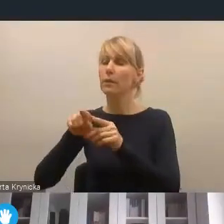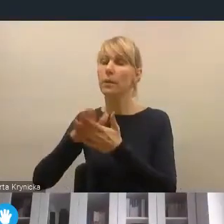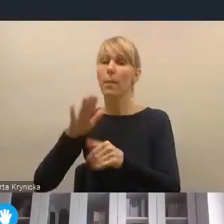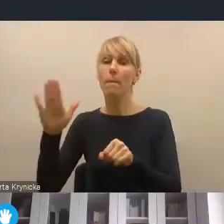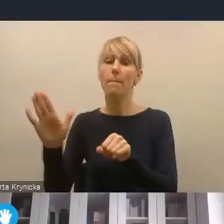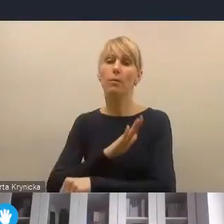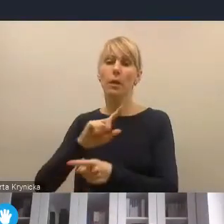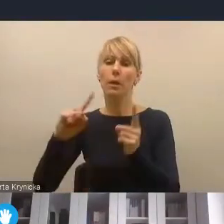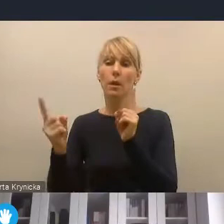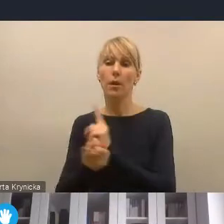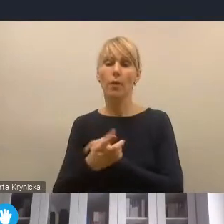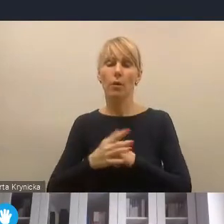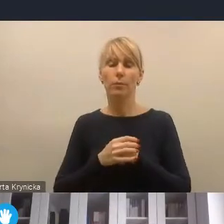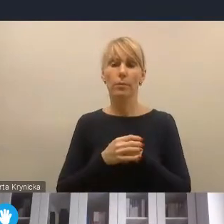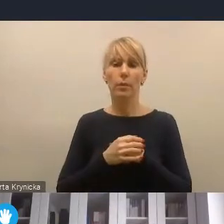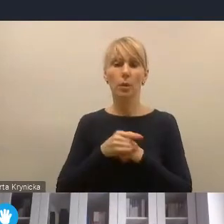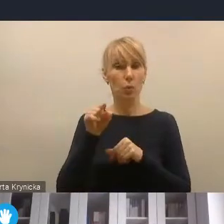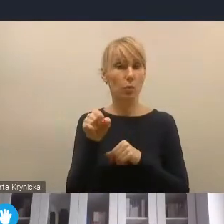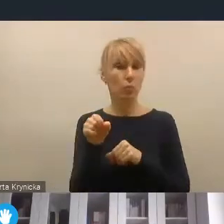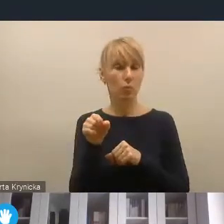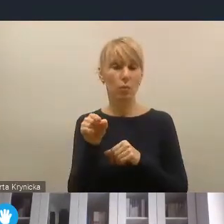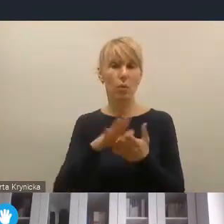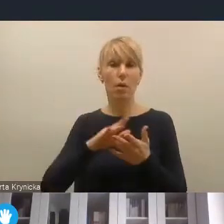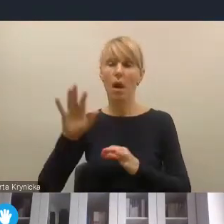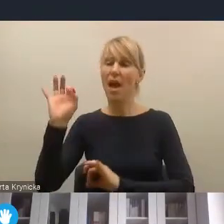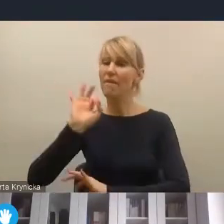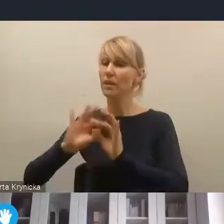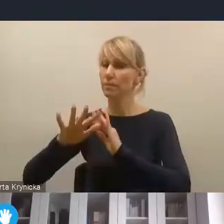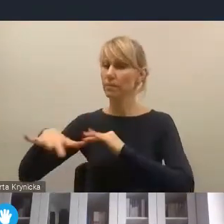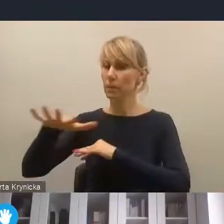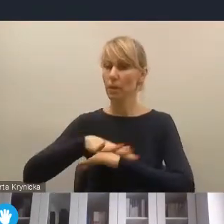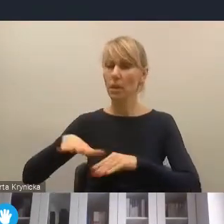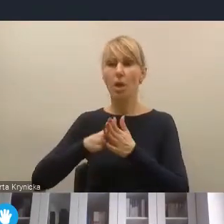Ta rewitalizacja przestrzenna i wreszcie rewitalizacja infrastrukturalna,